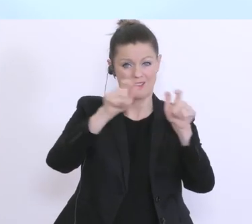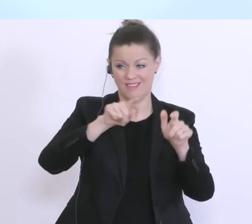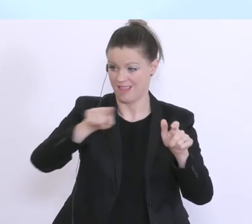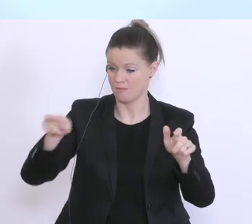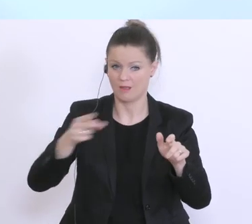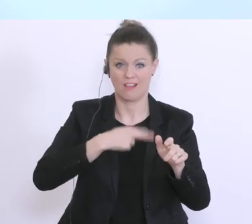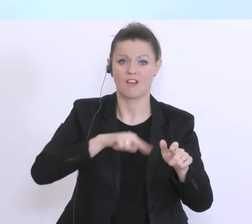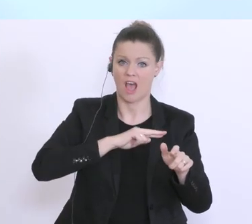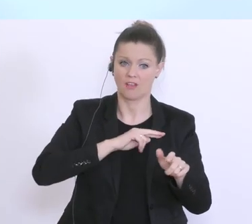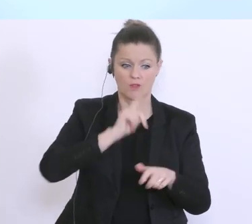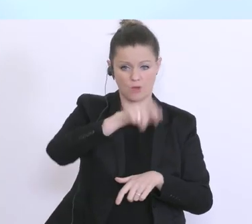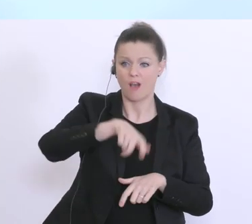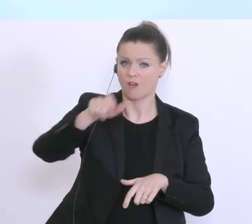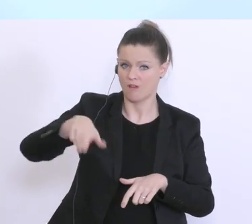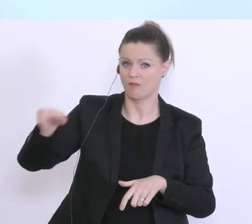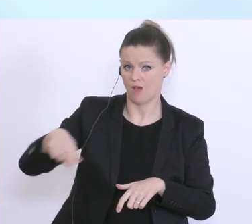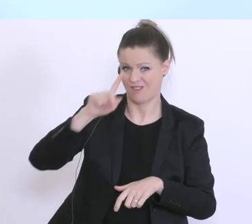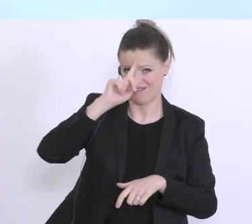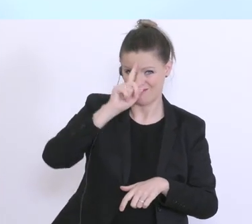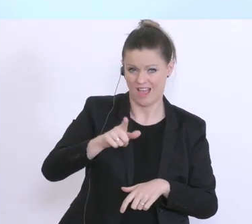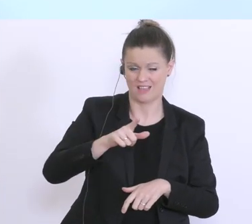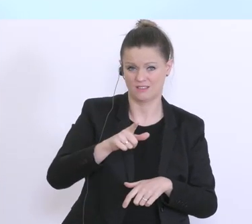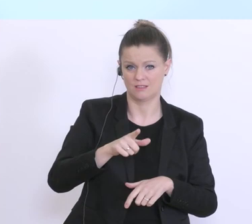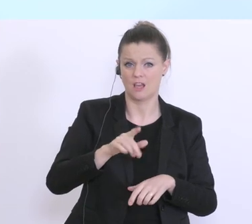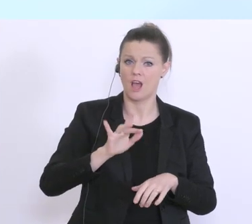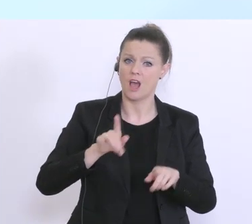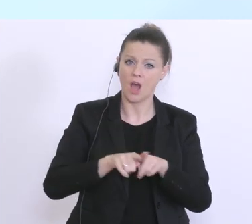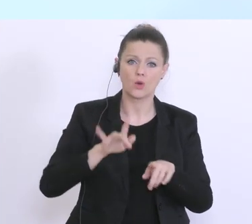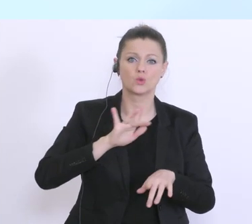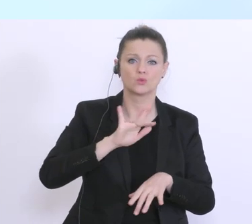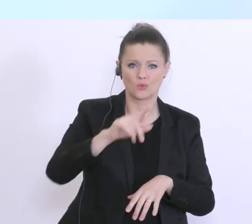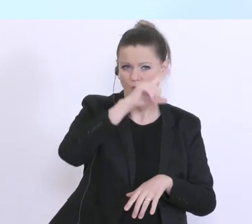der Wirtschaft und der gesamten Volkswirtschaft insgesamt, wir sind uns da sehr bewusst,